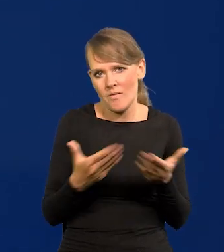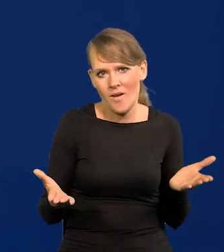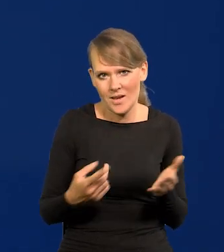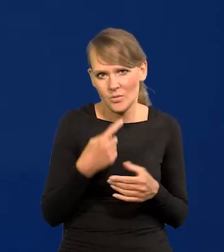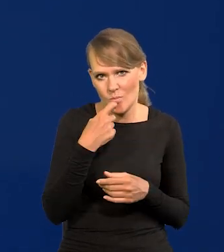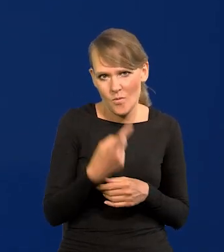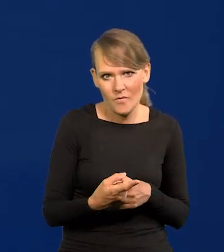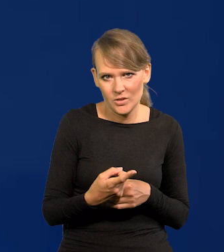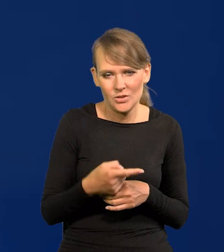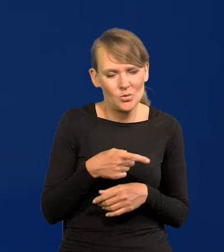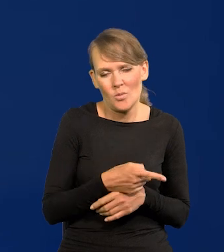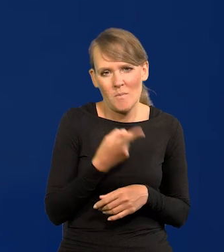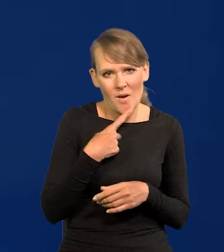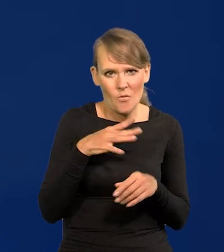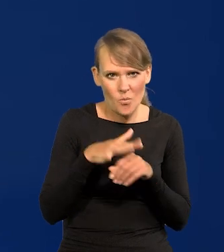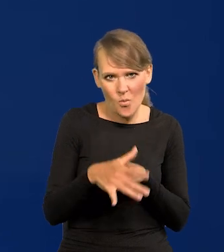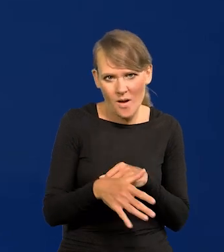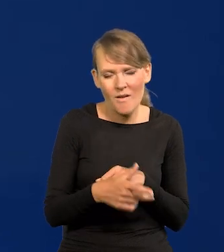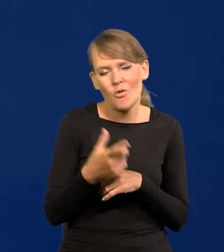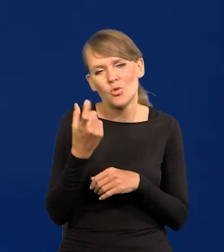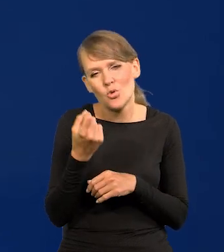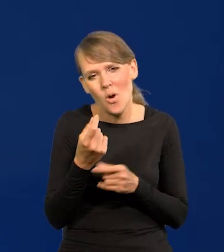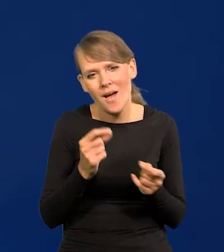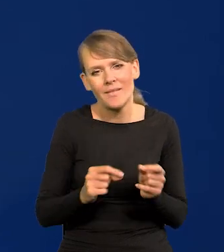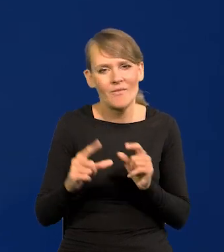Niewielki ma wpływ, trochę zwiększy inflację,